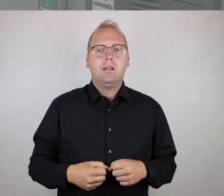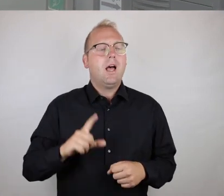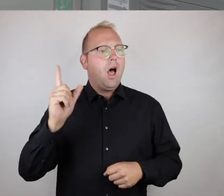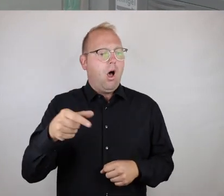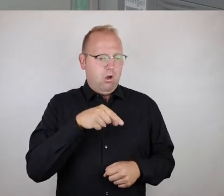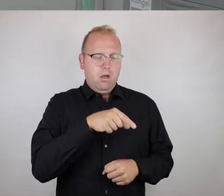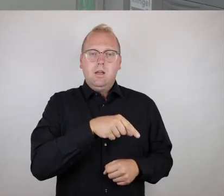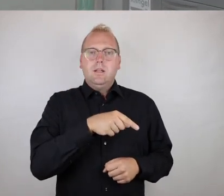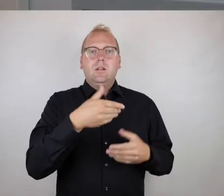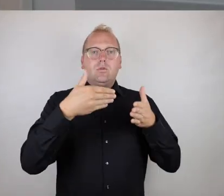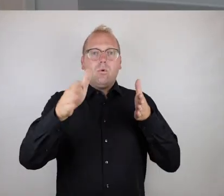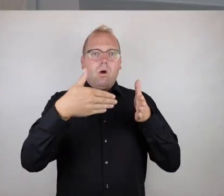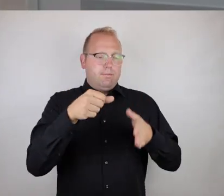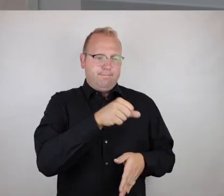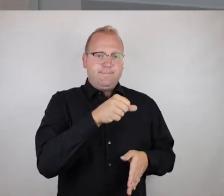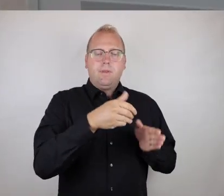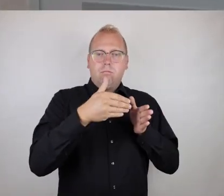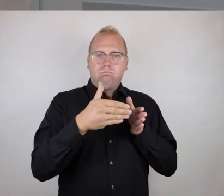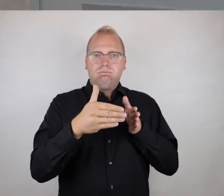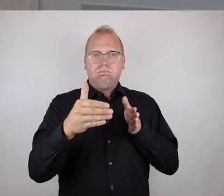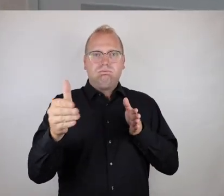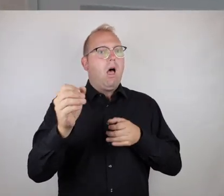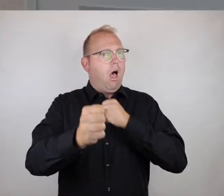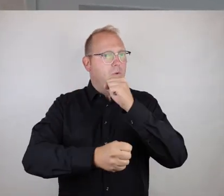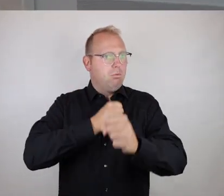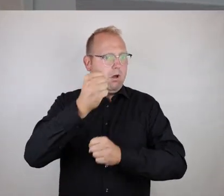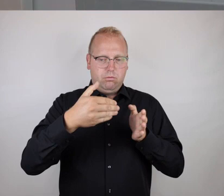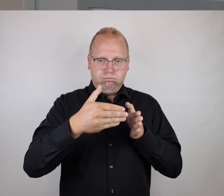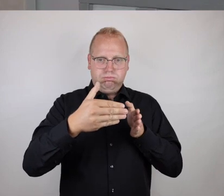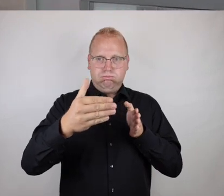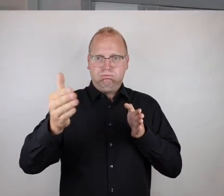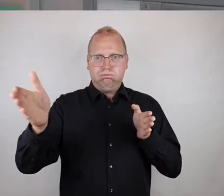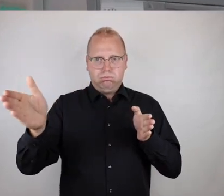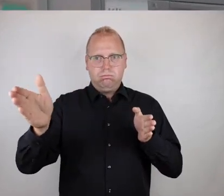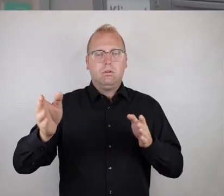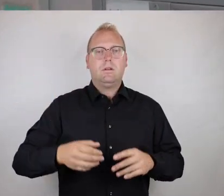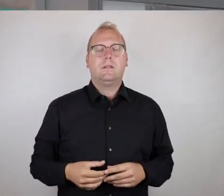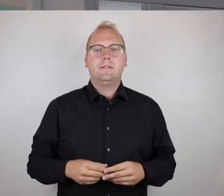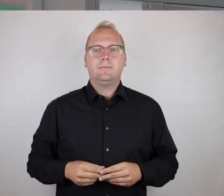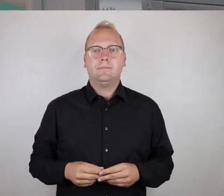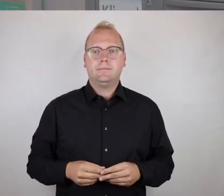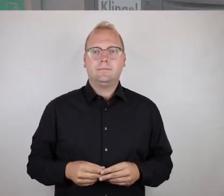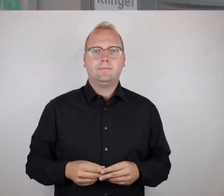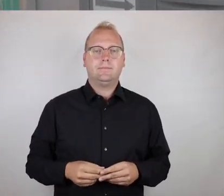und wir haben hier einen Türdrücker, der es ermöglicht, eine automatische Öffnung